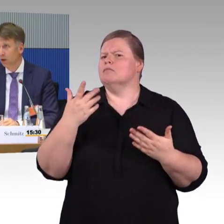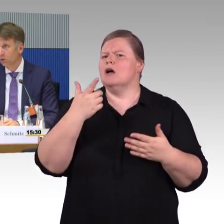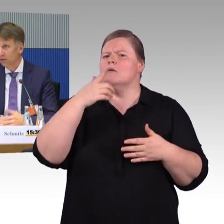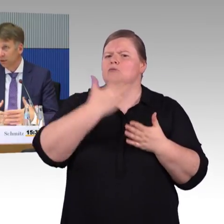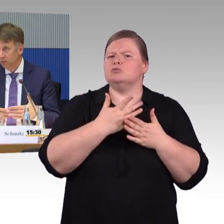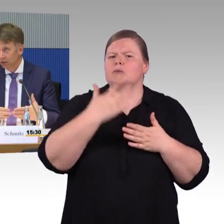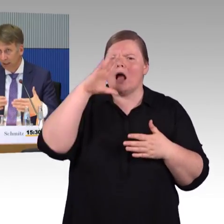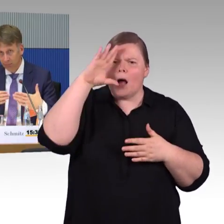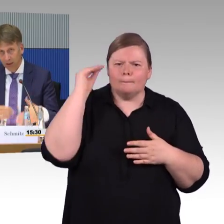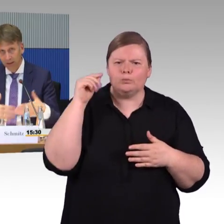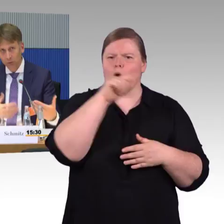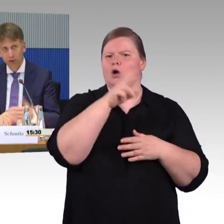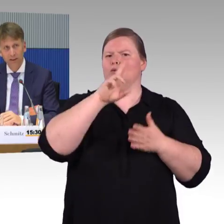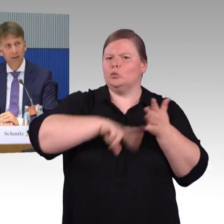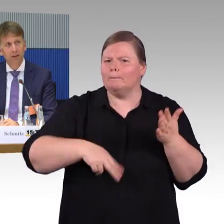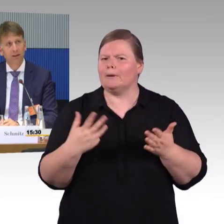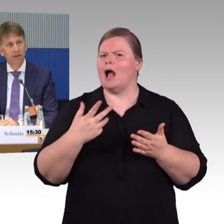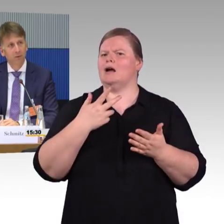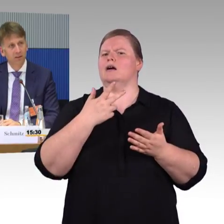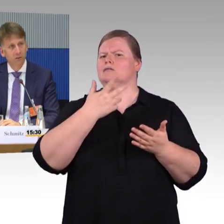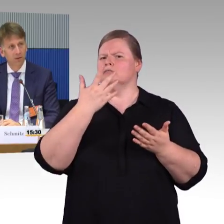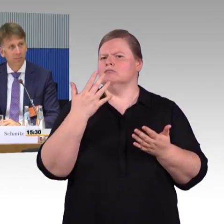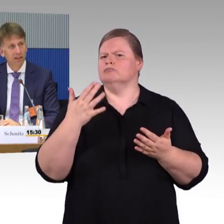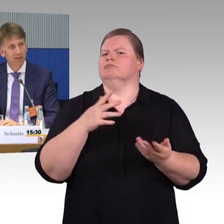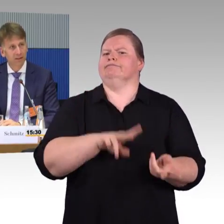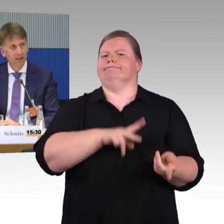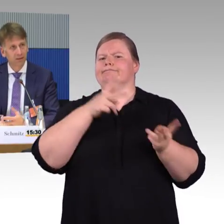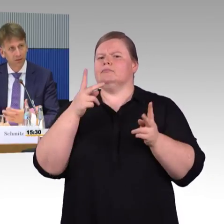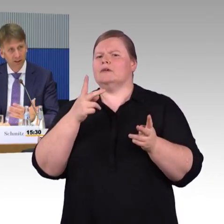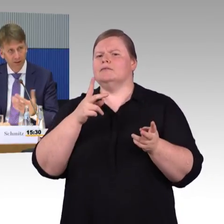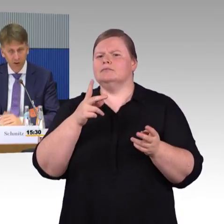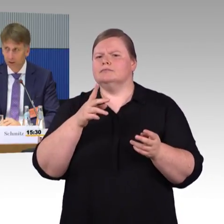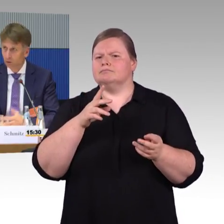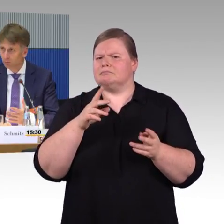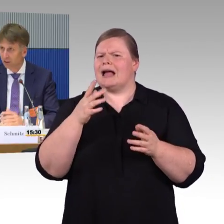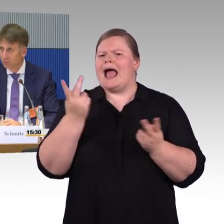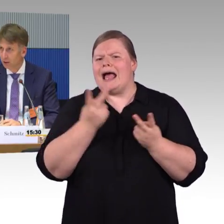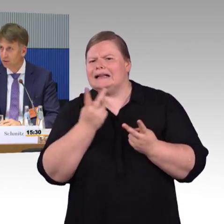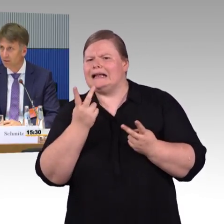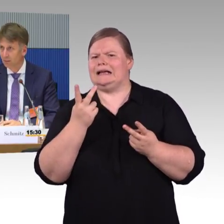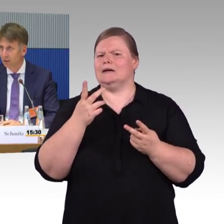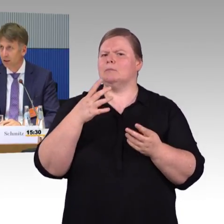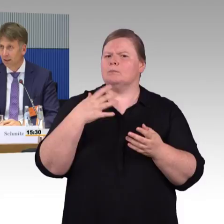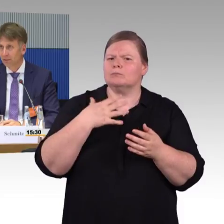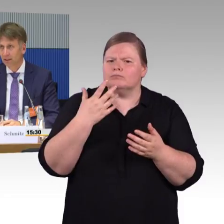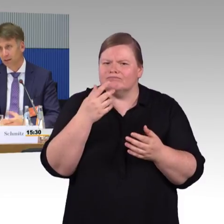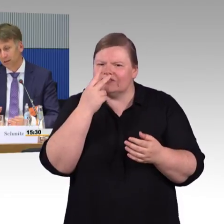Sodass man dort eben einen Ein- und Ausstiegsituation abrechnen kann. Checkin. Checkout. Be-in, Be -out-Systeme entwickeln kann.